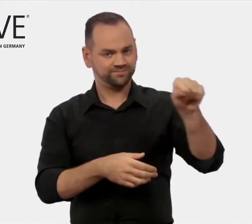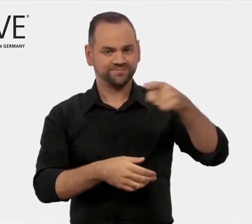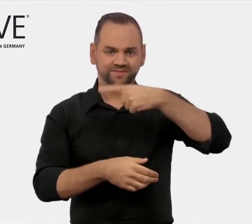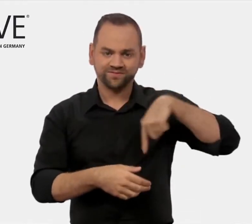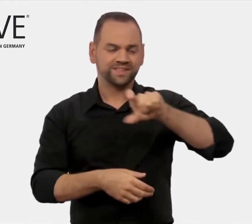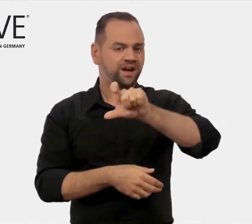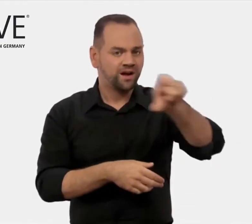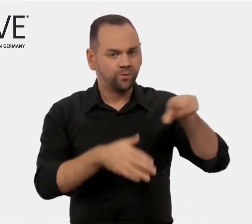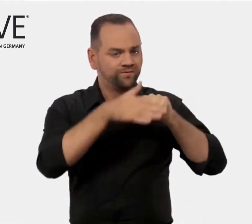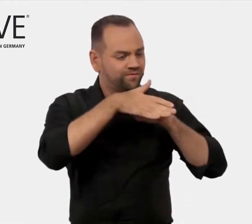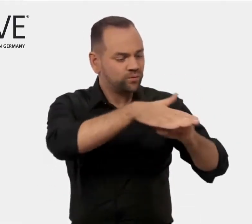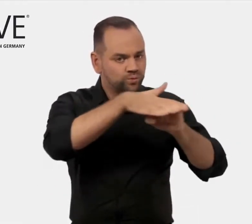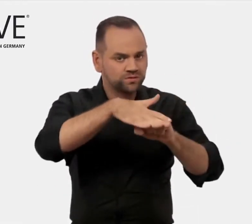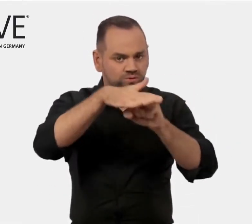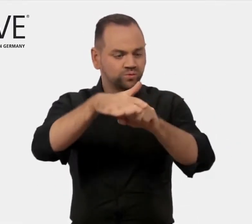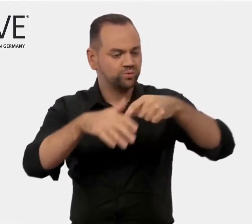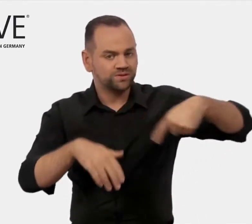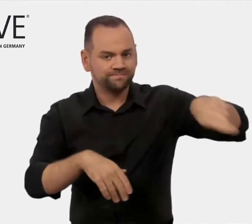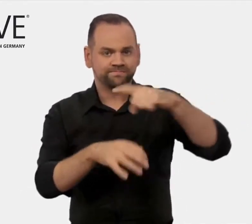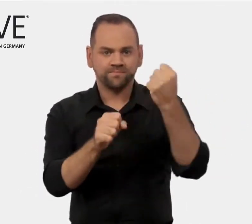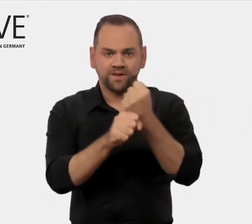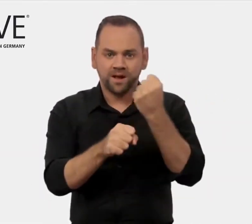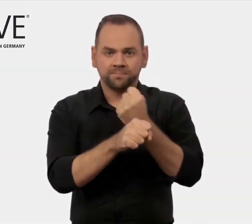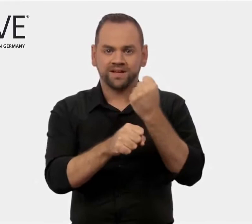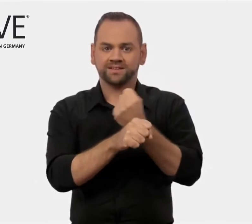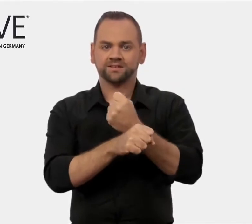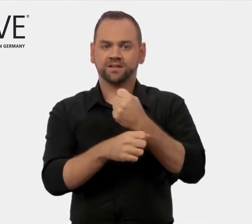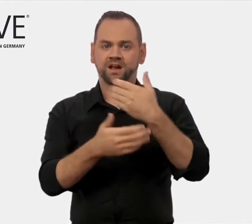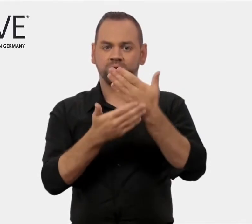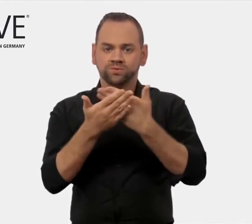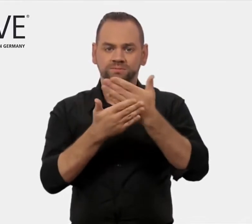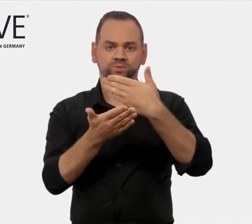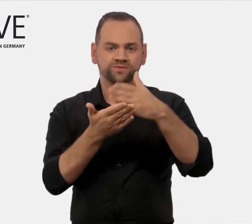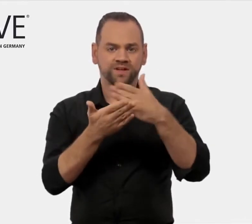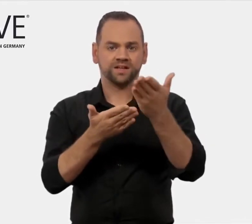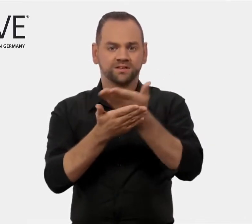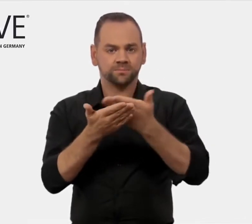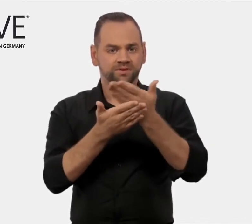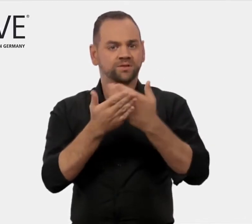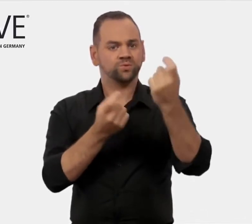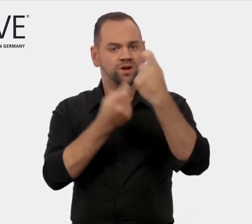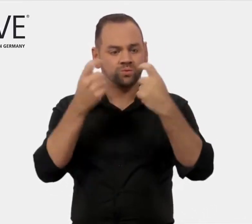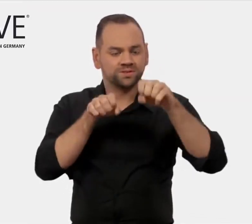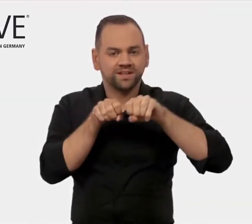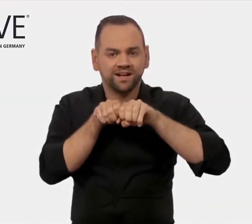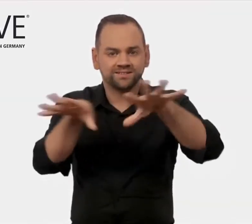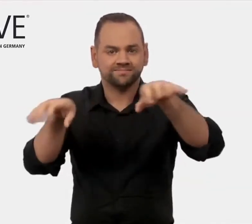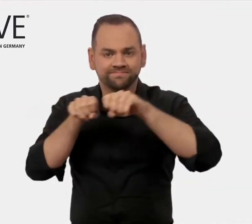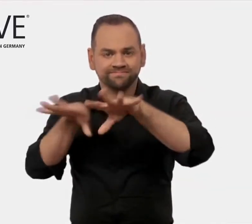beim Export ihrer Dienstleistungen zu unterstützen.